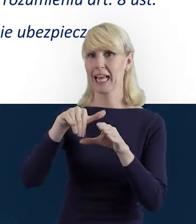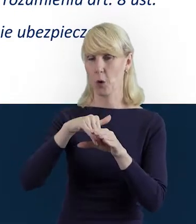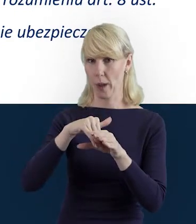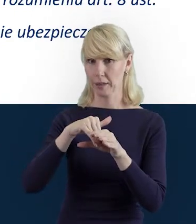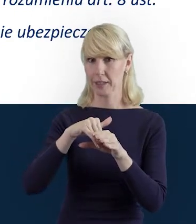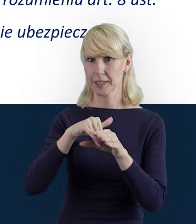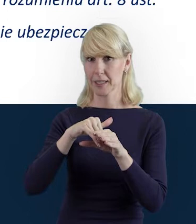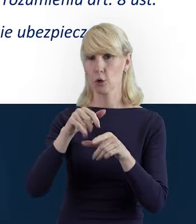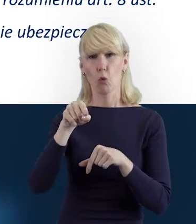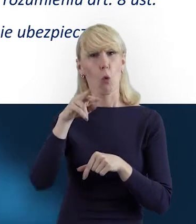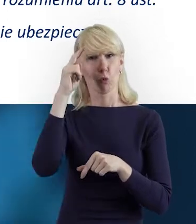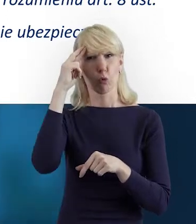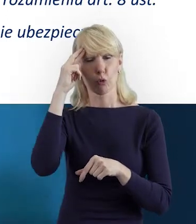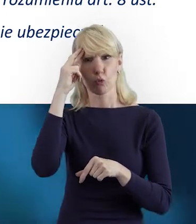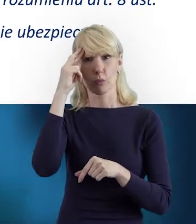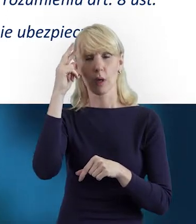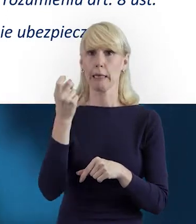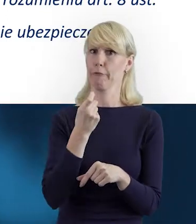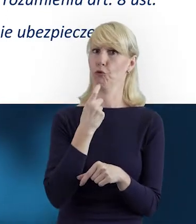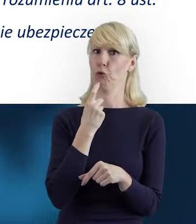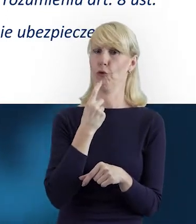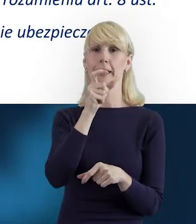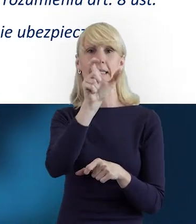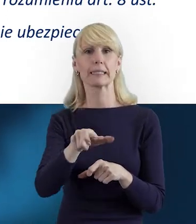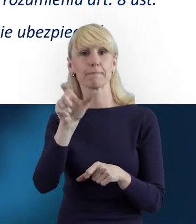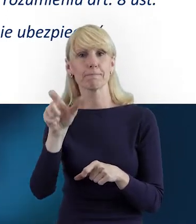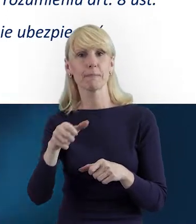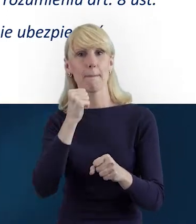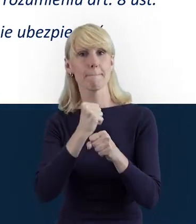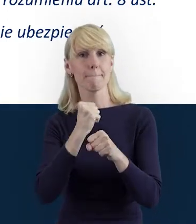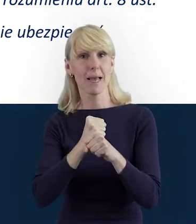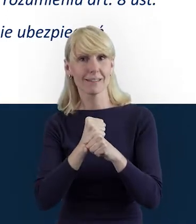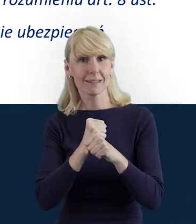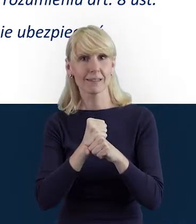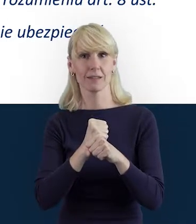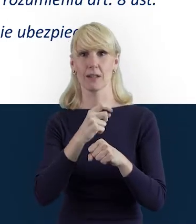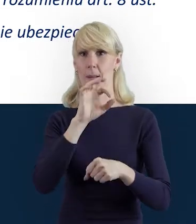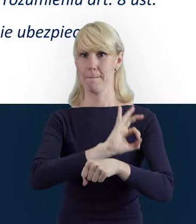jest tak naprawdę zrozumienie, czym jest Personel Projektu. Tak.